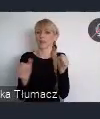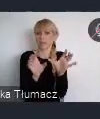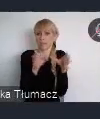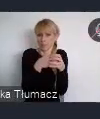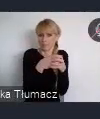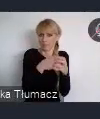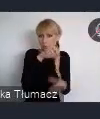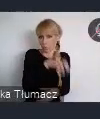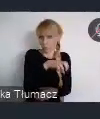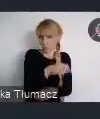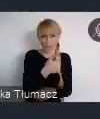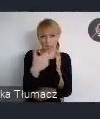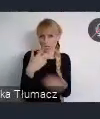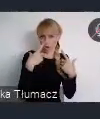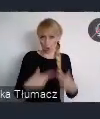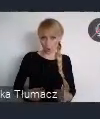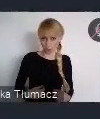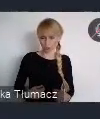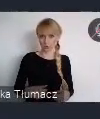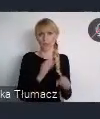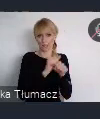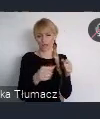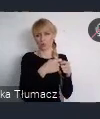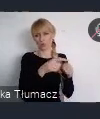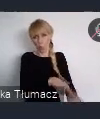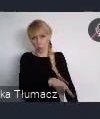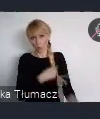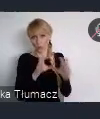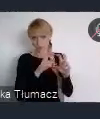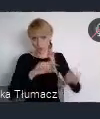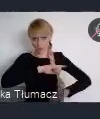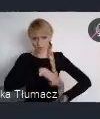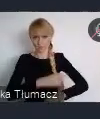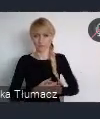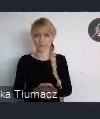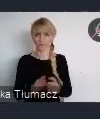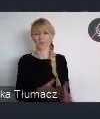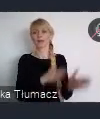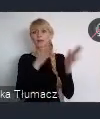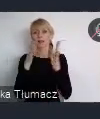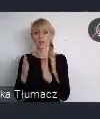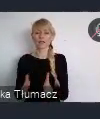Sesje w miejskiej bibliotece, dotyczą niedawno wydanych publikacji na temat miast.